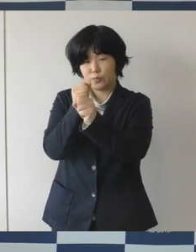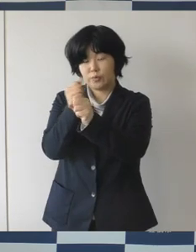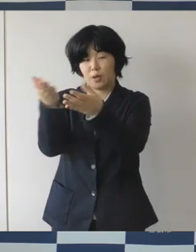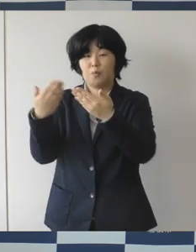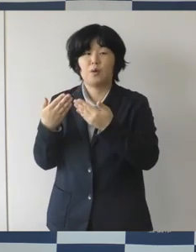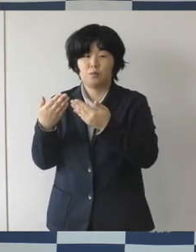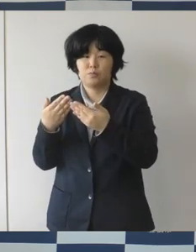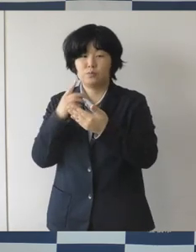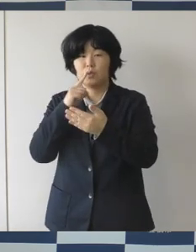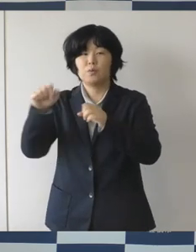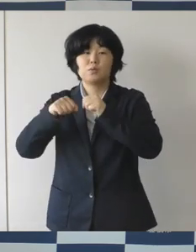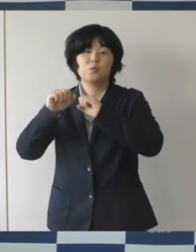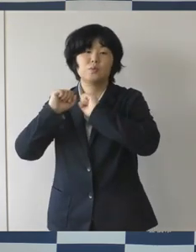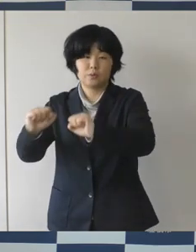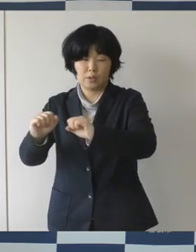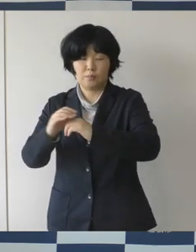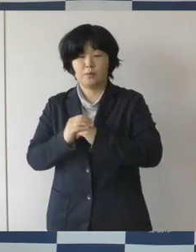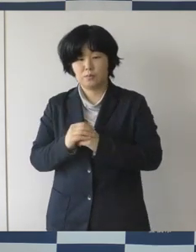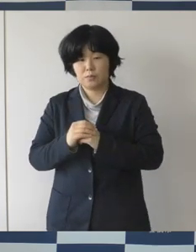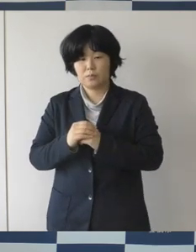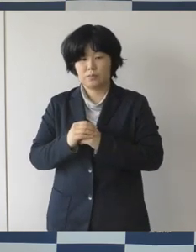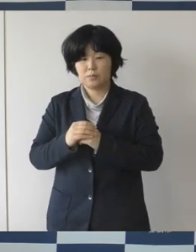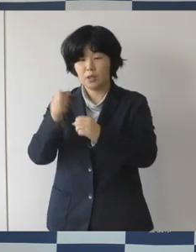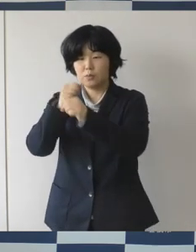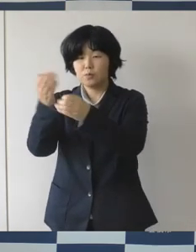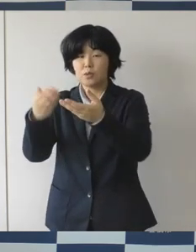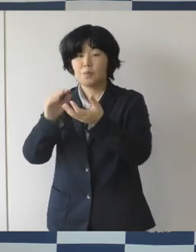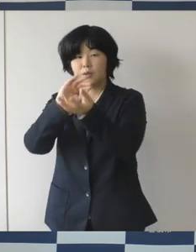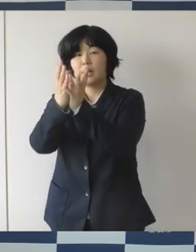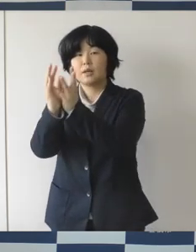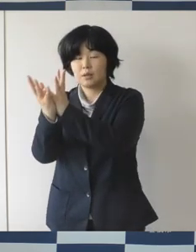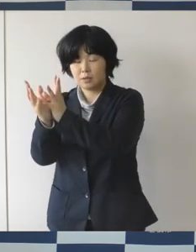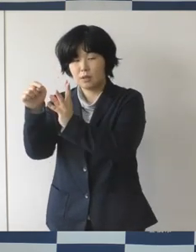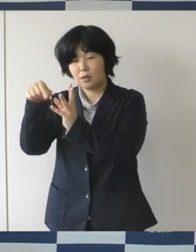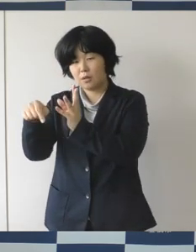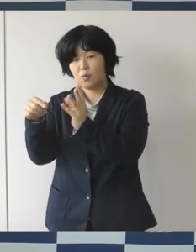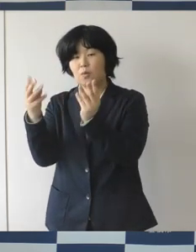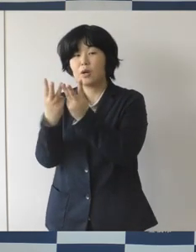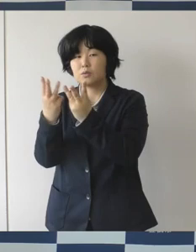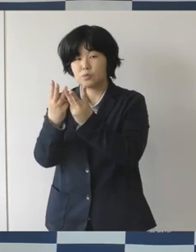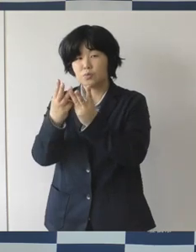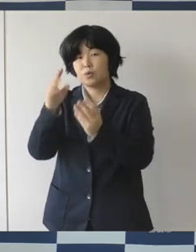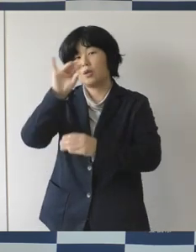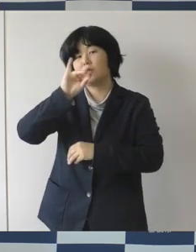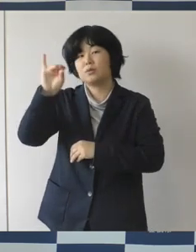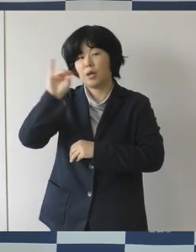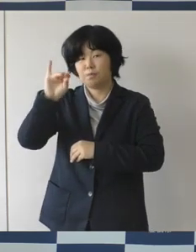そして、この度みなさんに作っていただいたヒノキの花、千個を